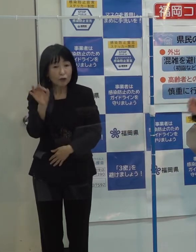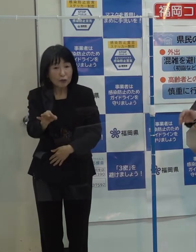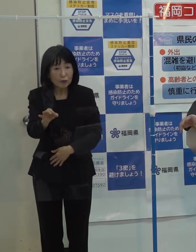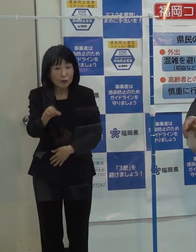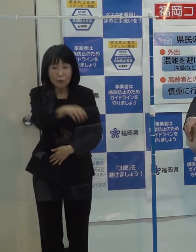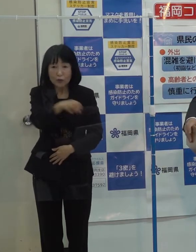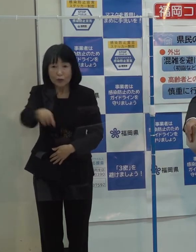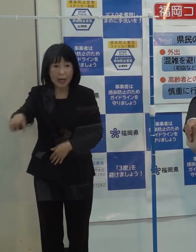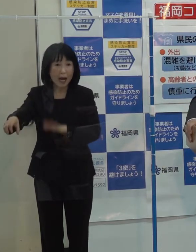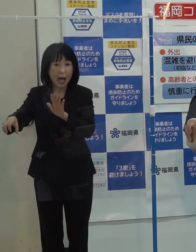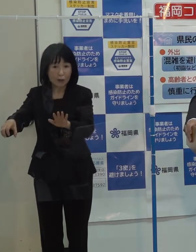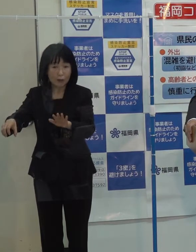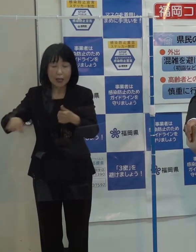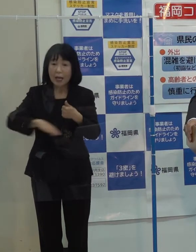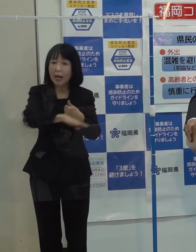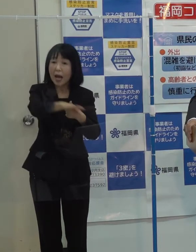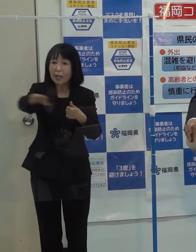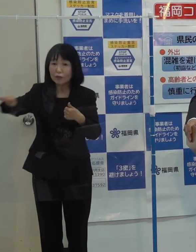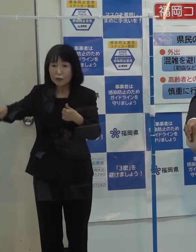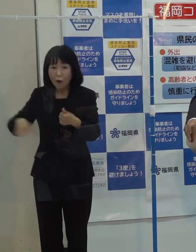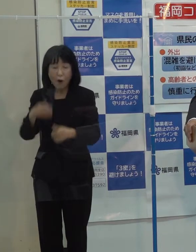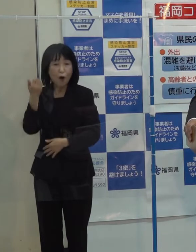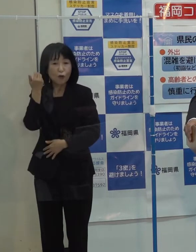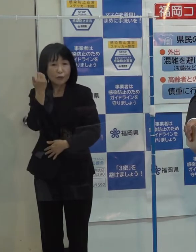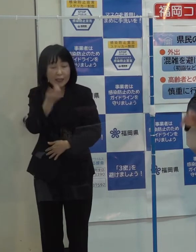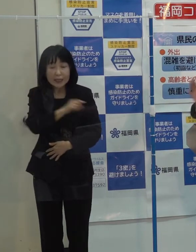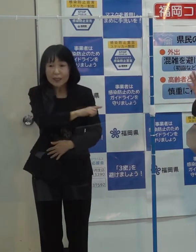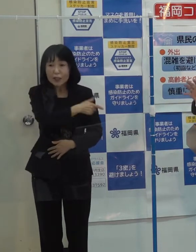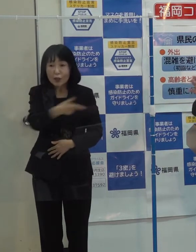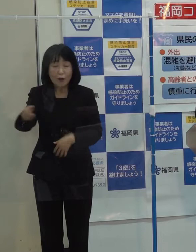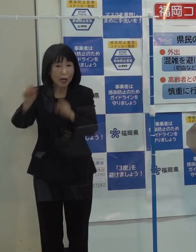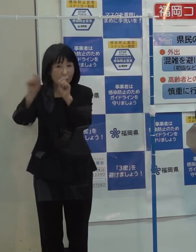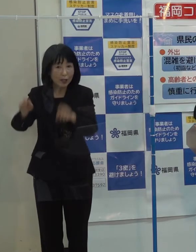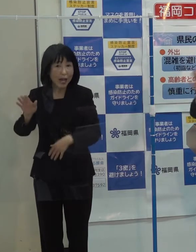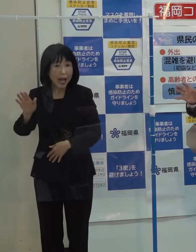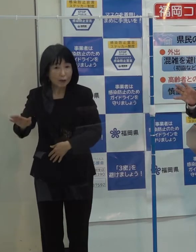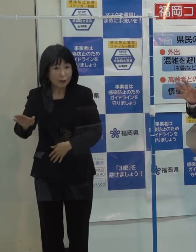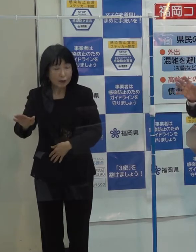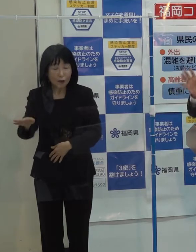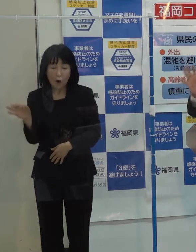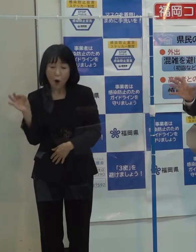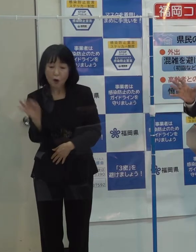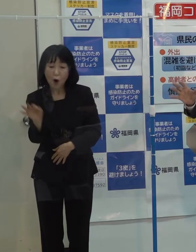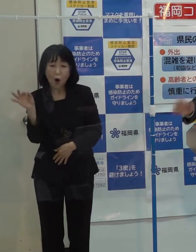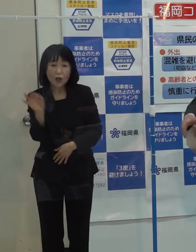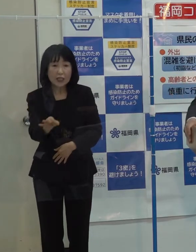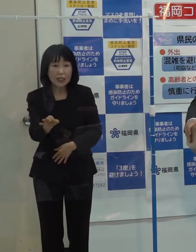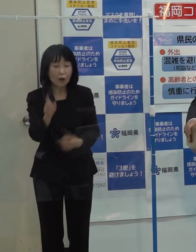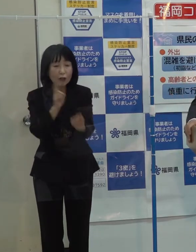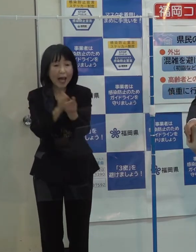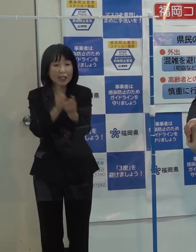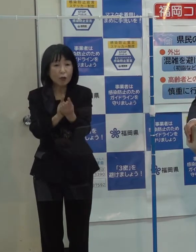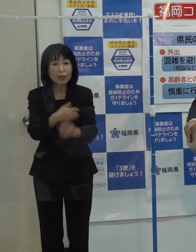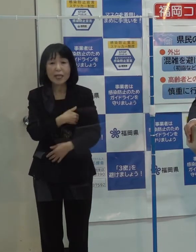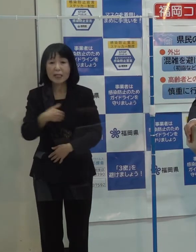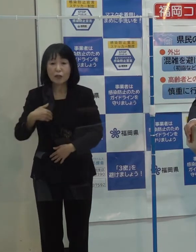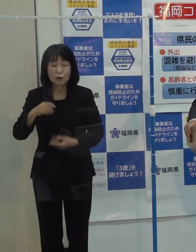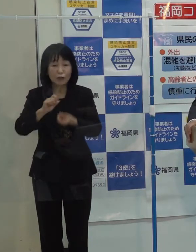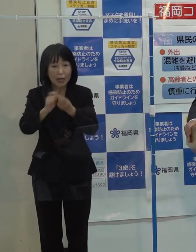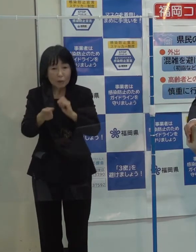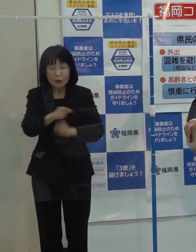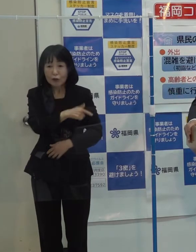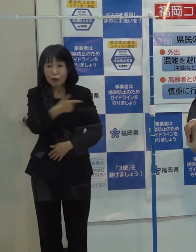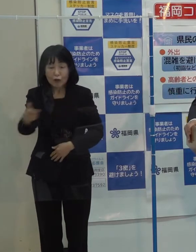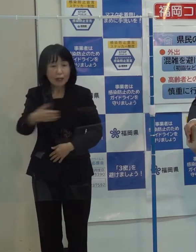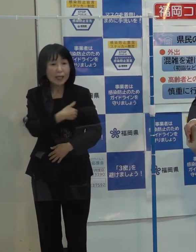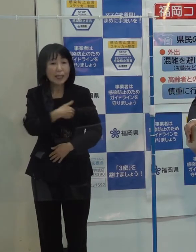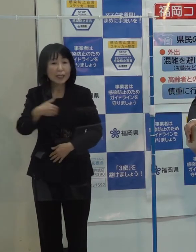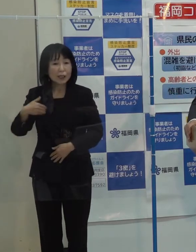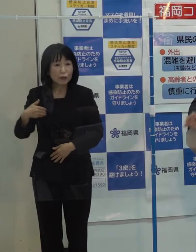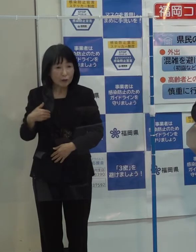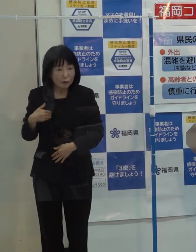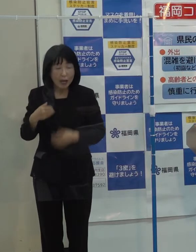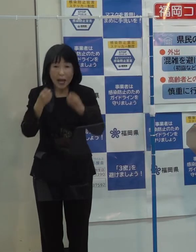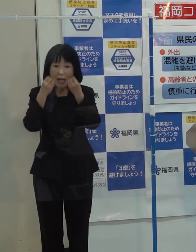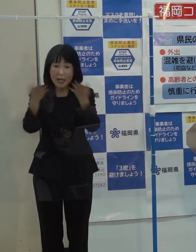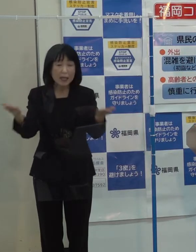環境とかグリーンといった分野もそうだと思いますが 投資の対象になるような新しいビジネスやベンチャー企業がずっと